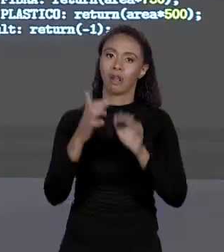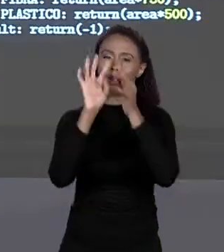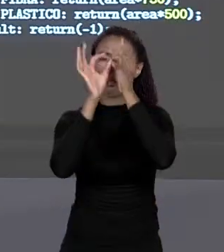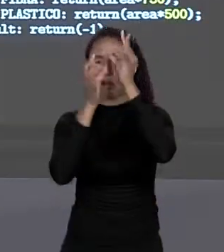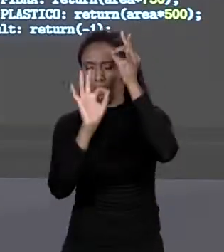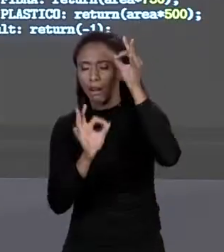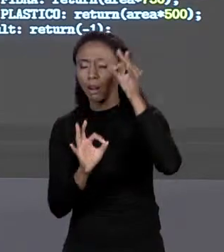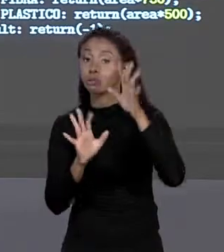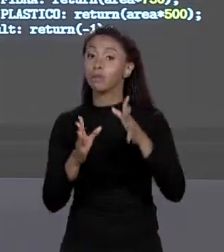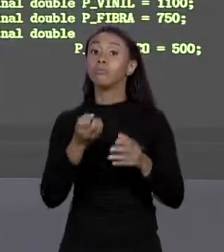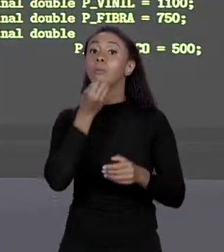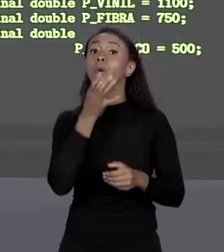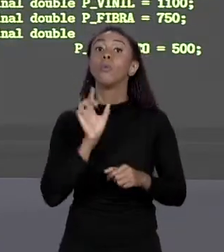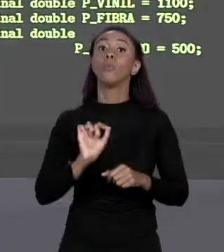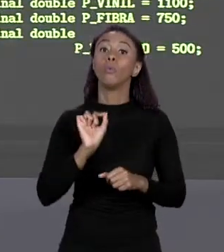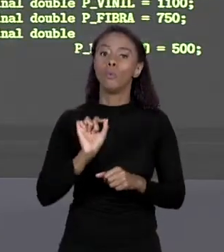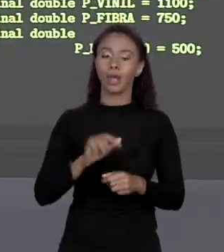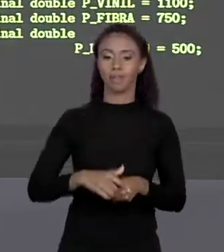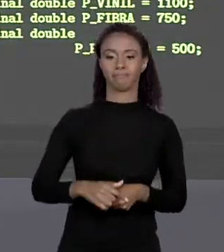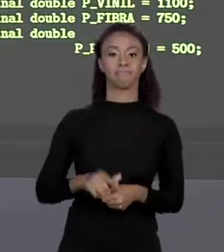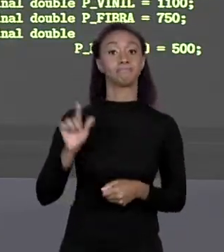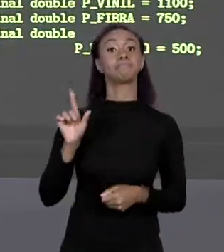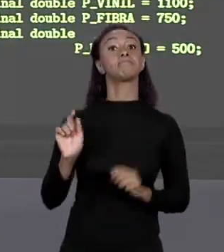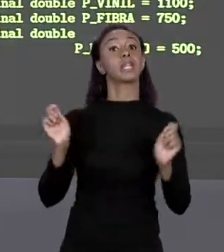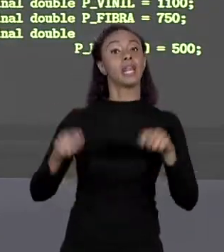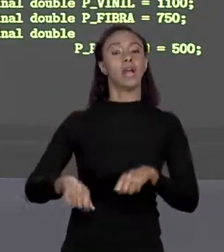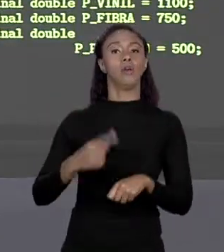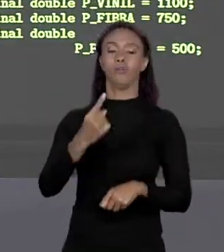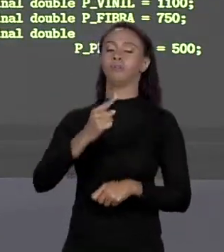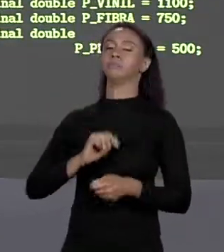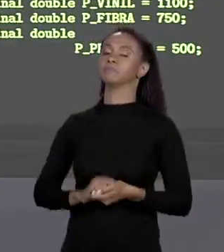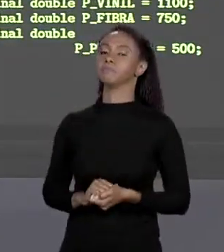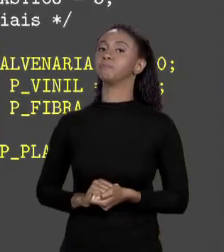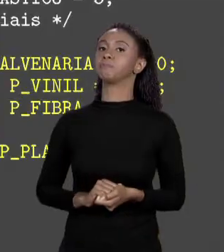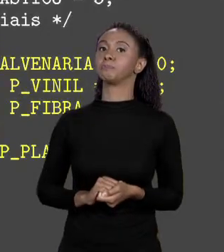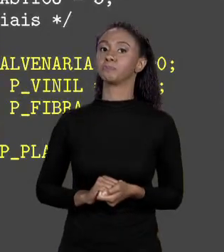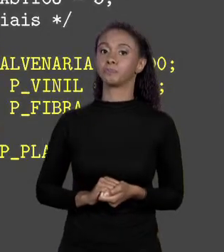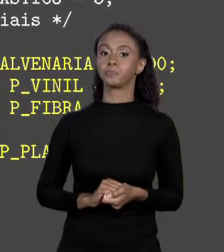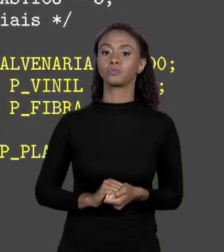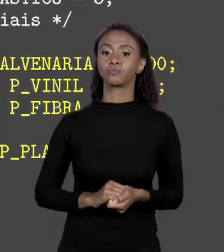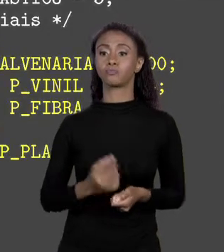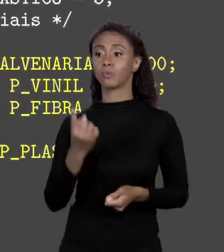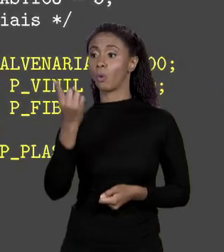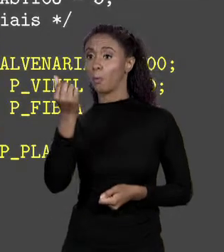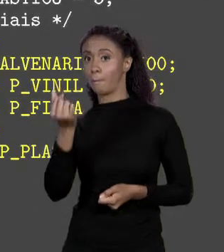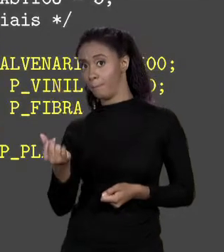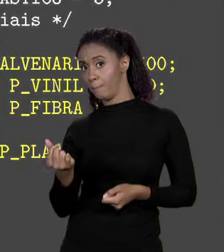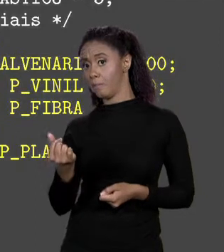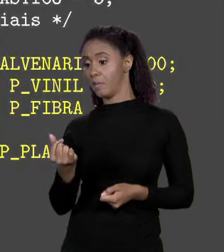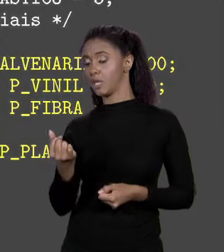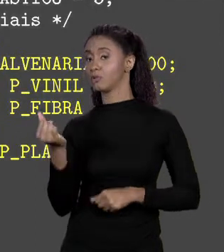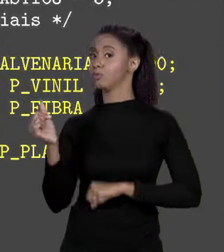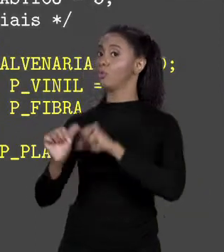QUAL ALTERNATIVA NÓS TEMOS? UMA POSSIBILIDADE QUE PODEMOS FAZER É, EU PEGO OS PREÇOS E TRANSFORMO EM CONSTANTES NO